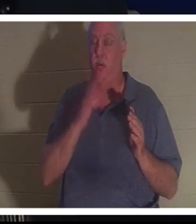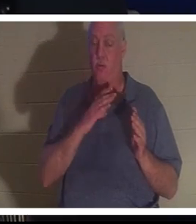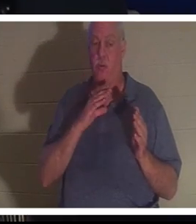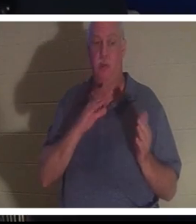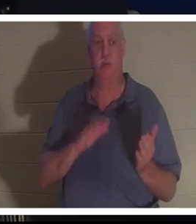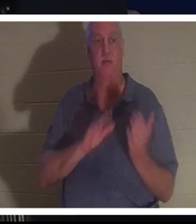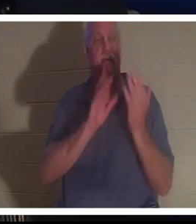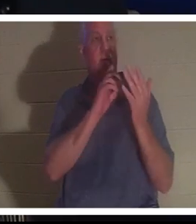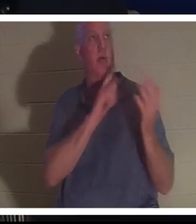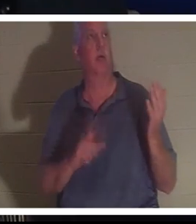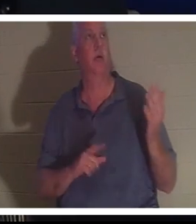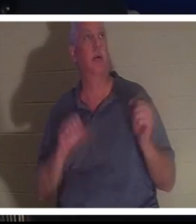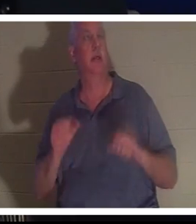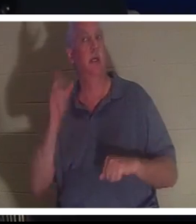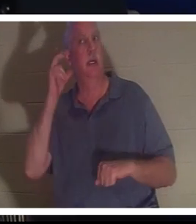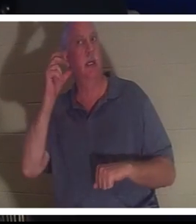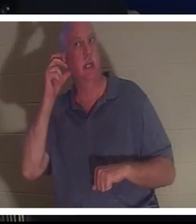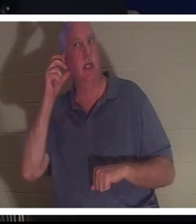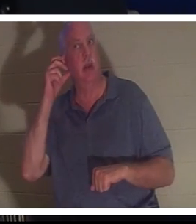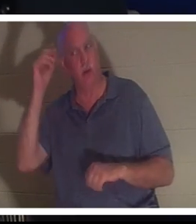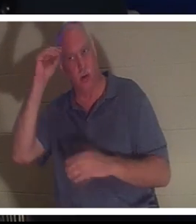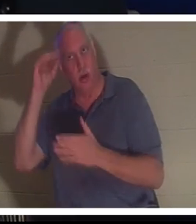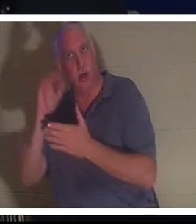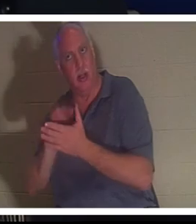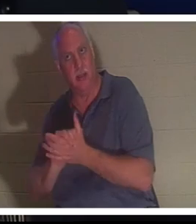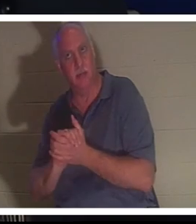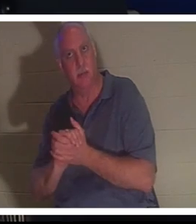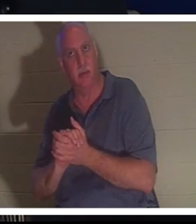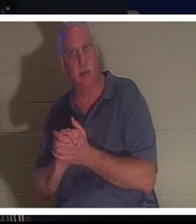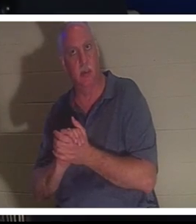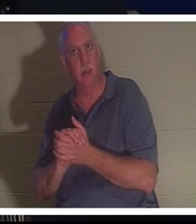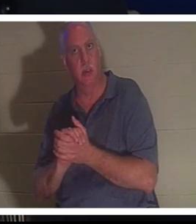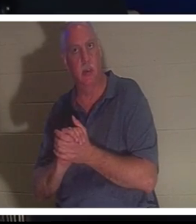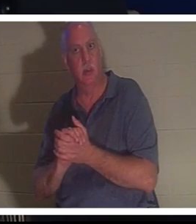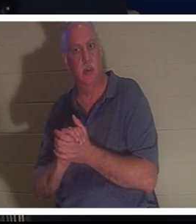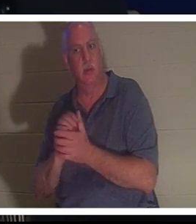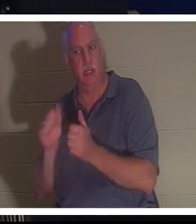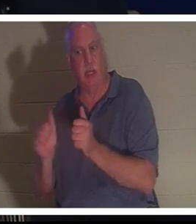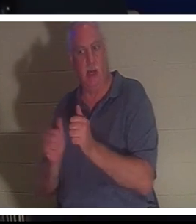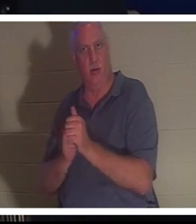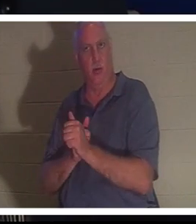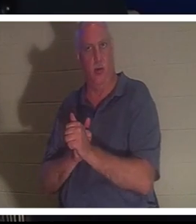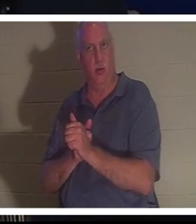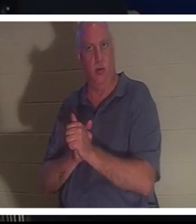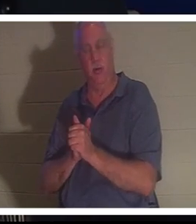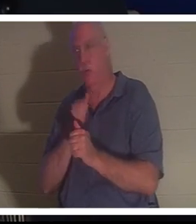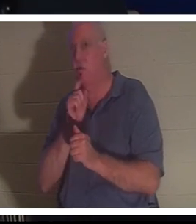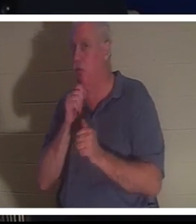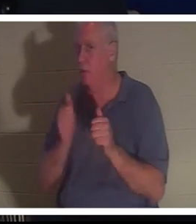Она могла слышать Бахру, ее мужа позади нее. Вы знаете, что он не был позади нее, но она могла слышать